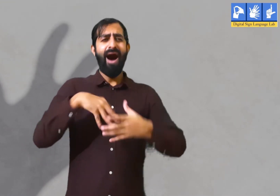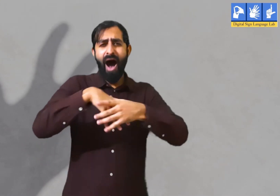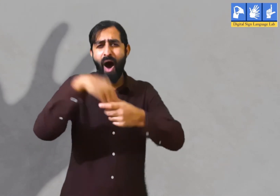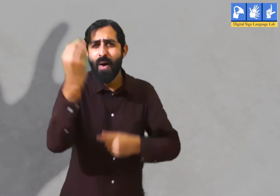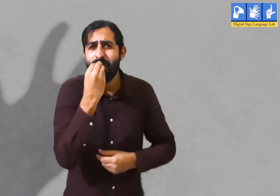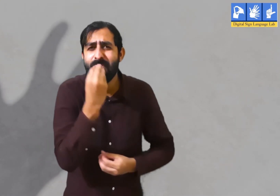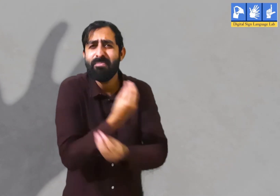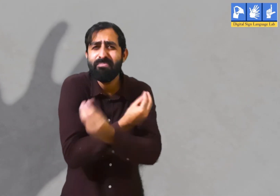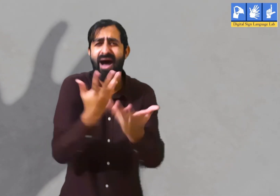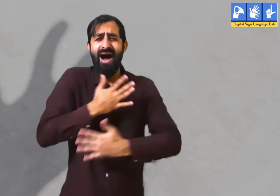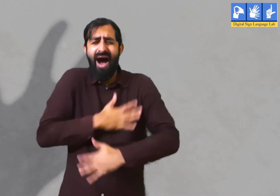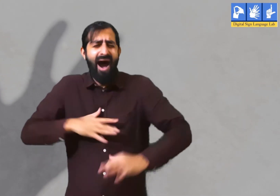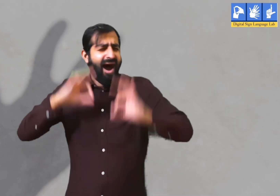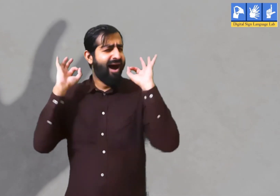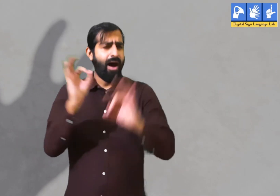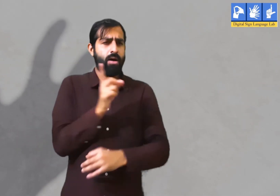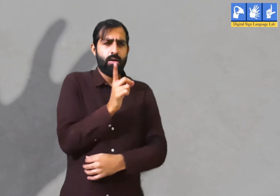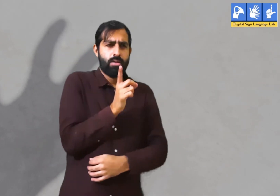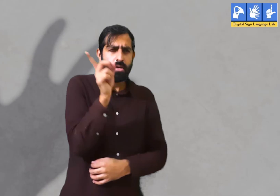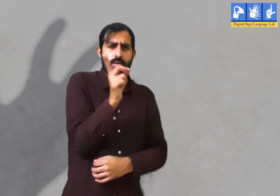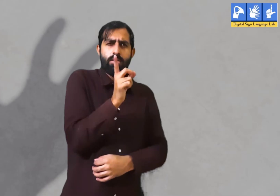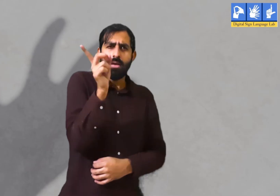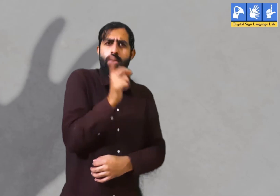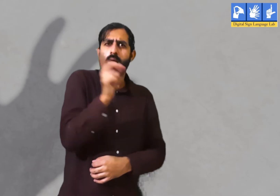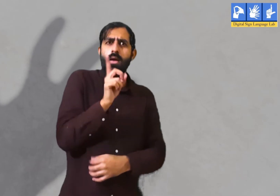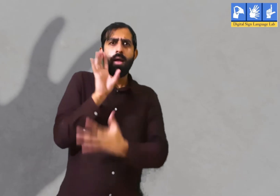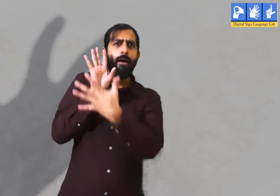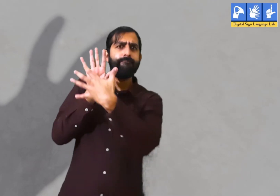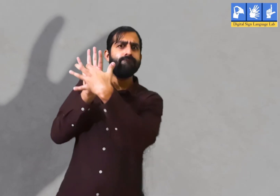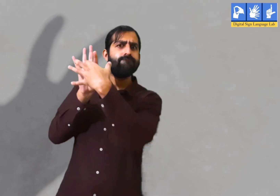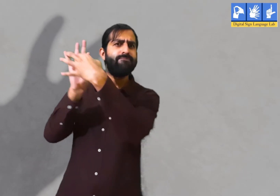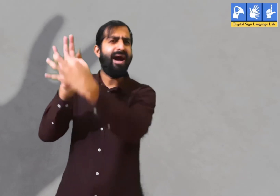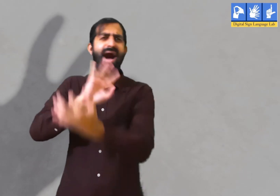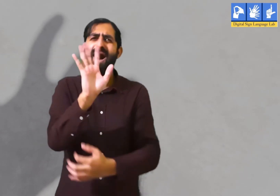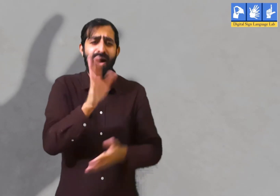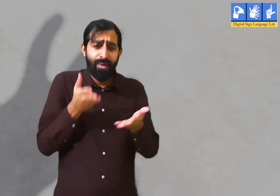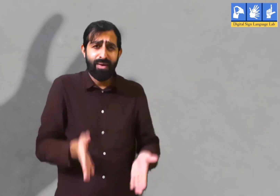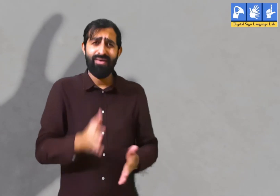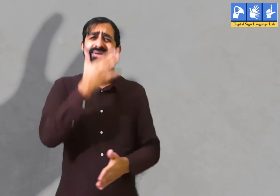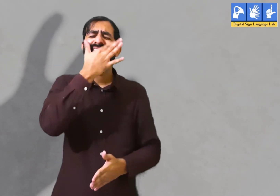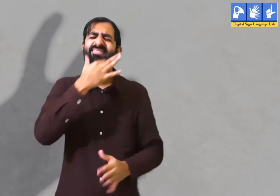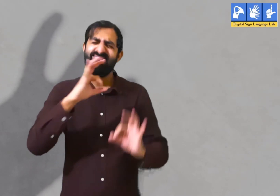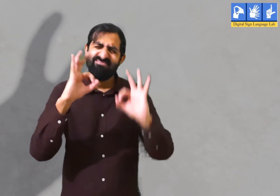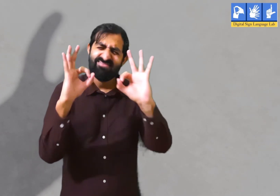क्योंकि वहां पर सबके साथ मनोरंजन होता था पार्टी होती थी । इसलिए वह उसके बारे में ही सोचने लगते हैं। जो नहीं करना चाहिए।